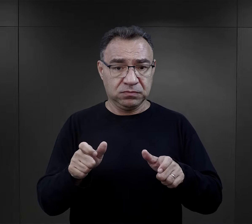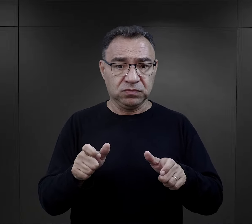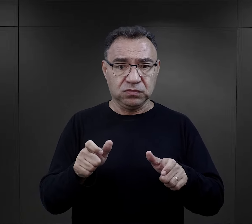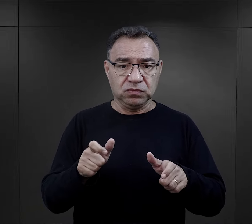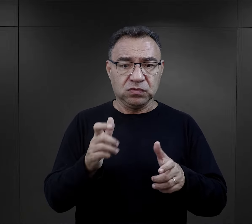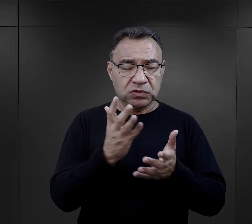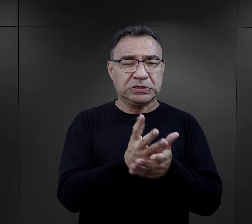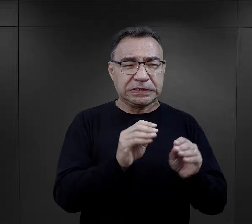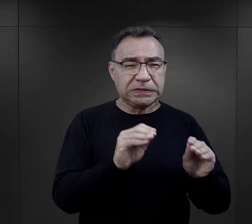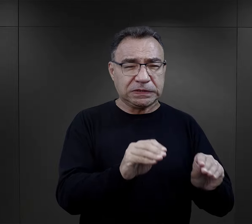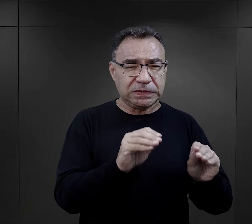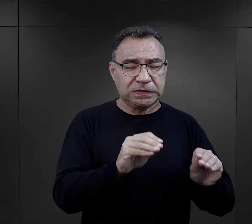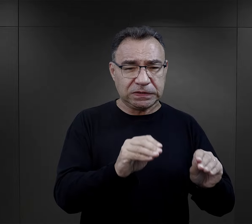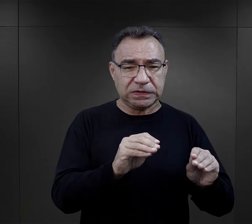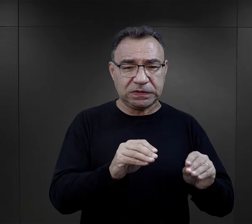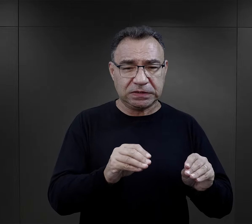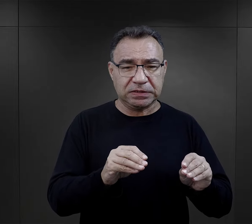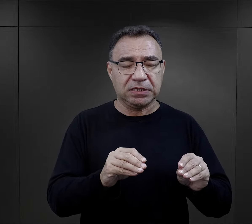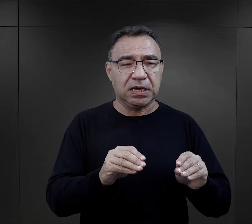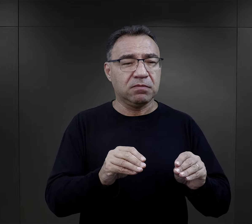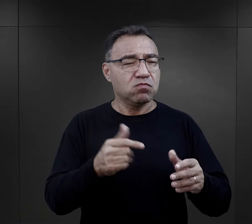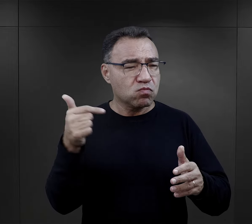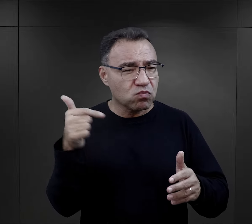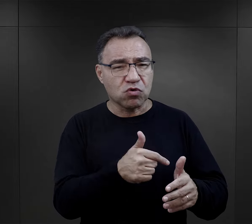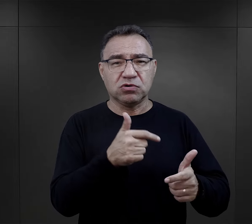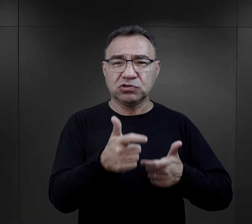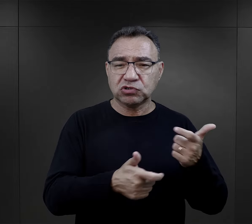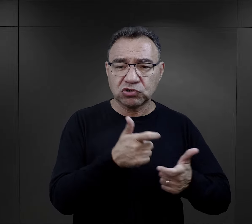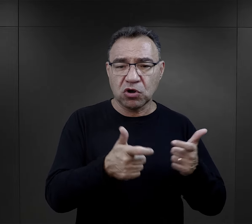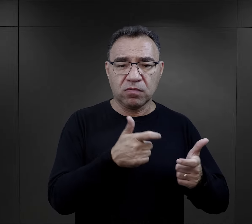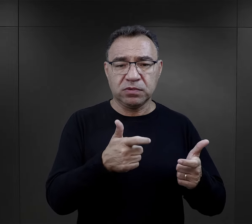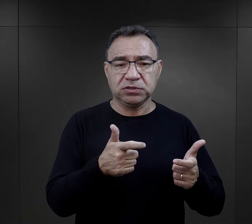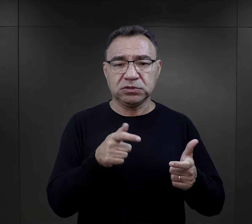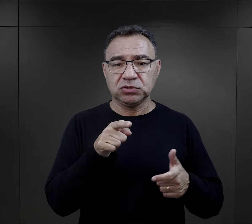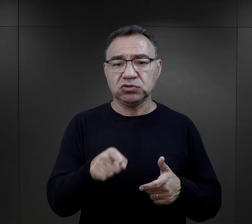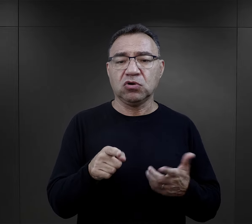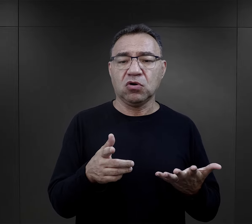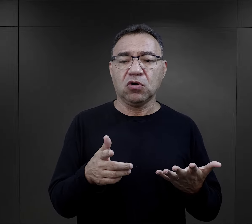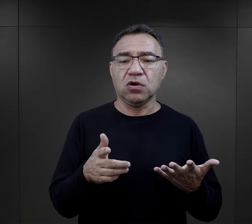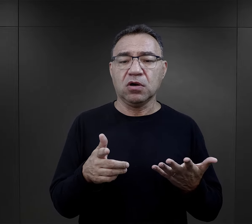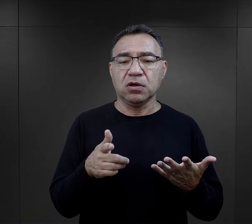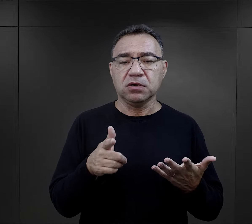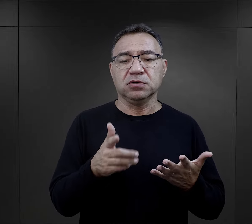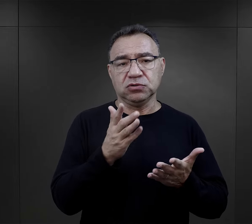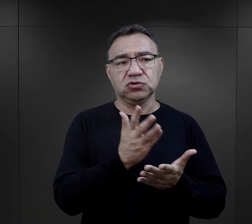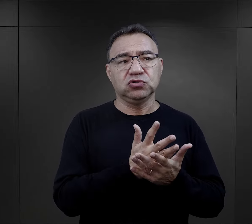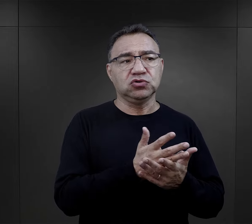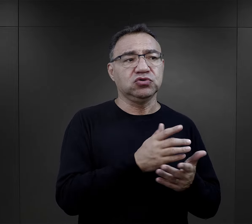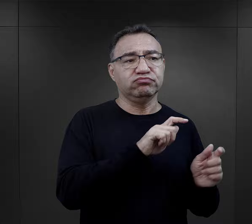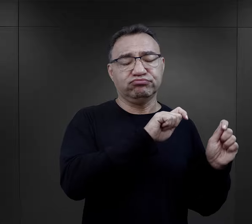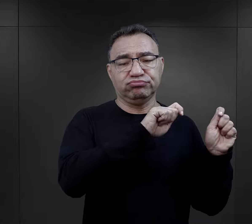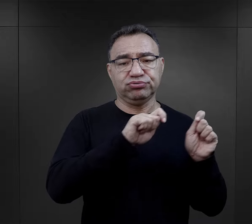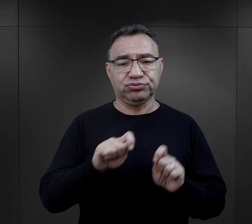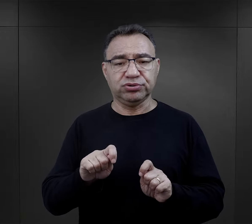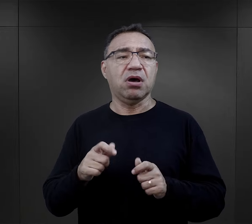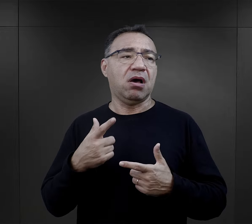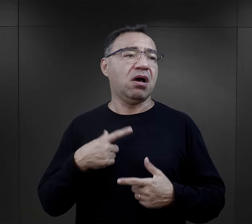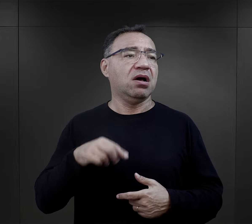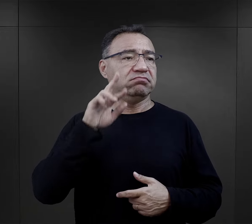była im przyswajana, wpajana i to był element, z którym oni tutaj właściwie przyjeżdżali,